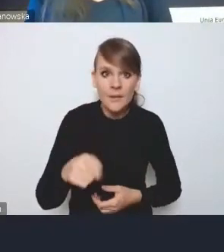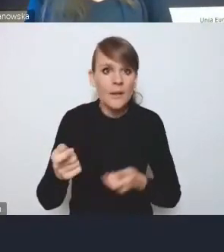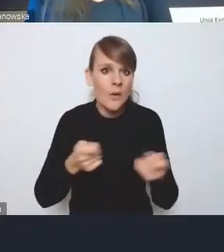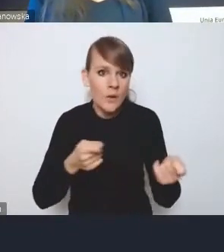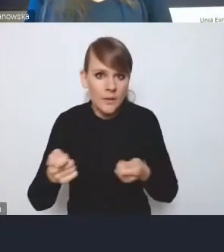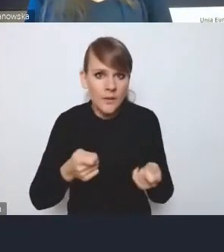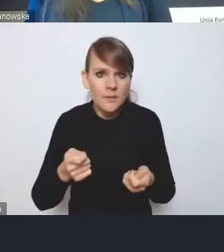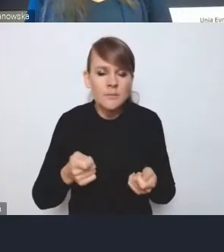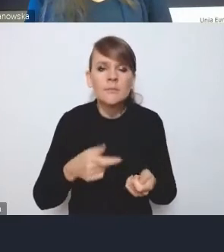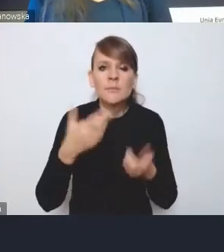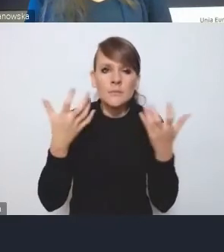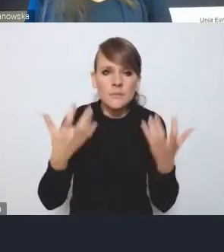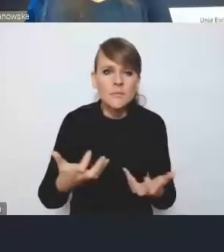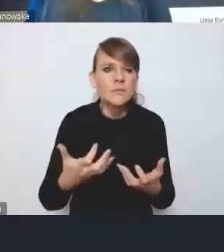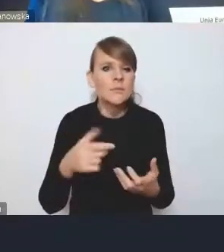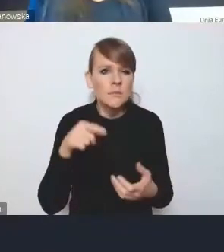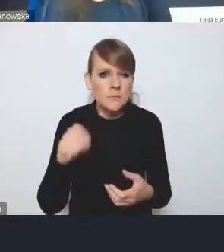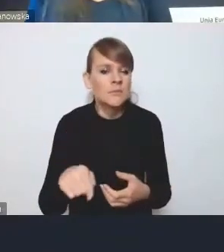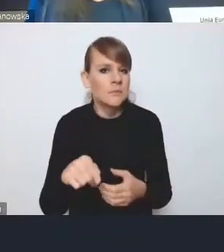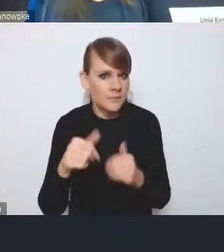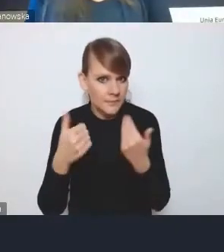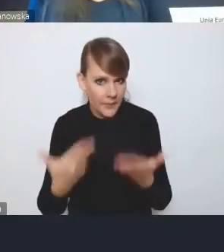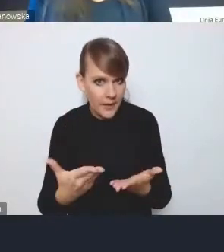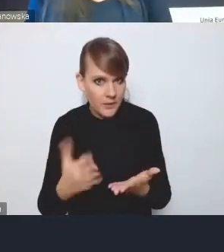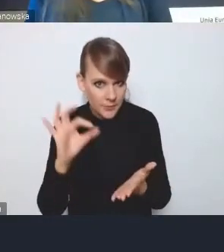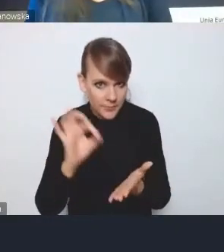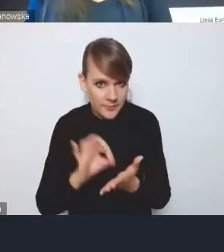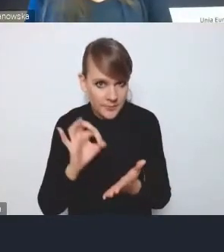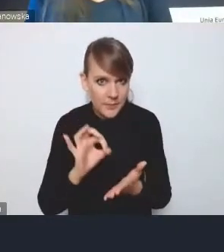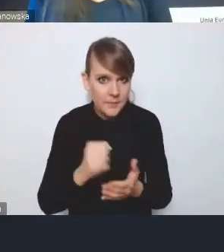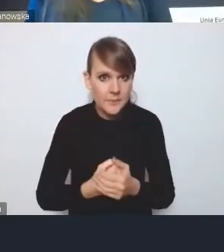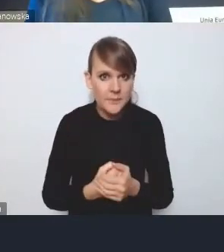w sposób bardziej skuteczny zapewnić, będą potrzebne rozwiązania prawne.